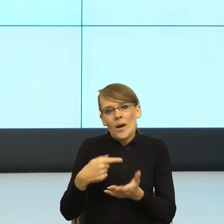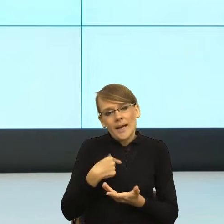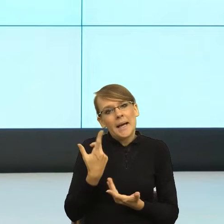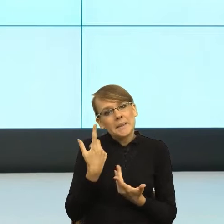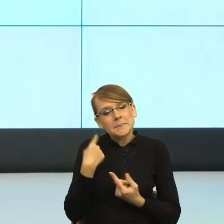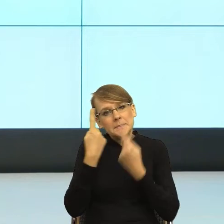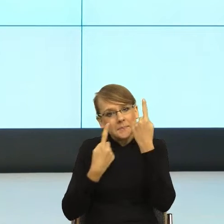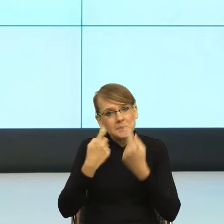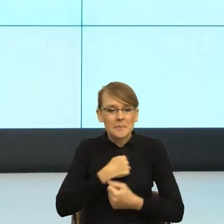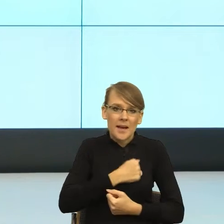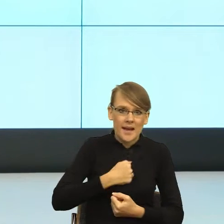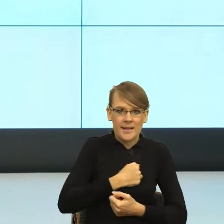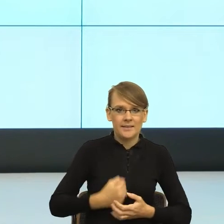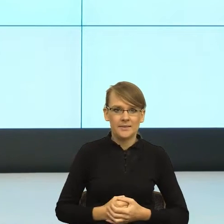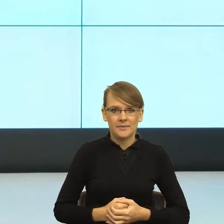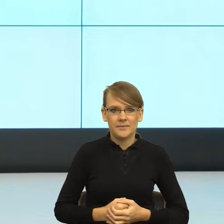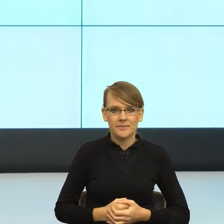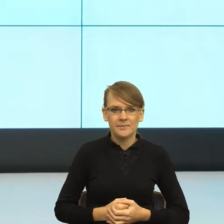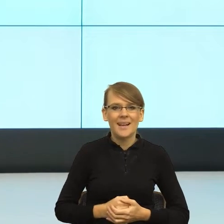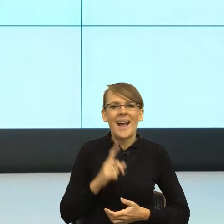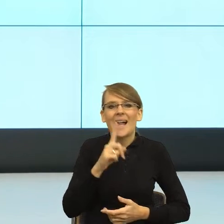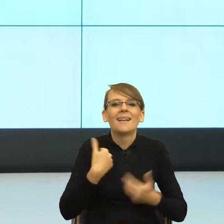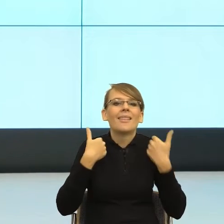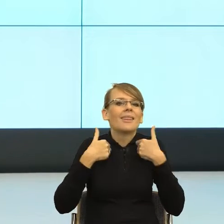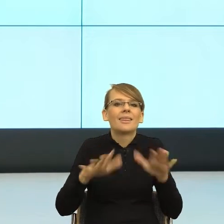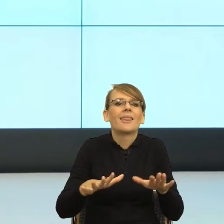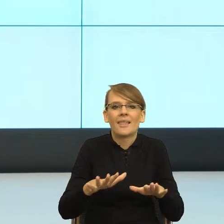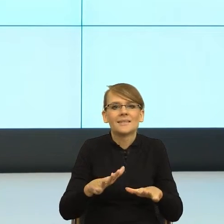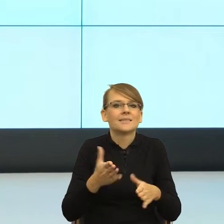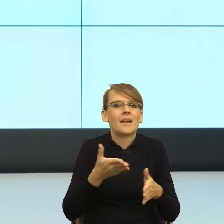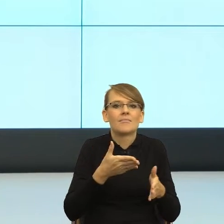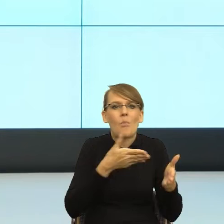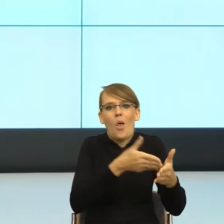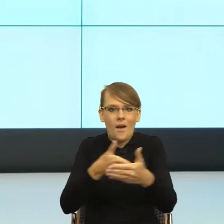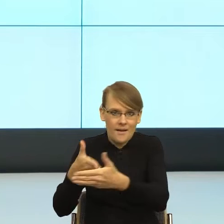nie po to, żeby blokować cokolwiek, tylko żeby pokazać, że sam mechanizm